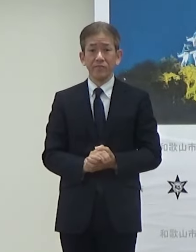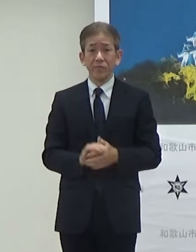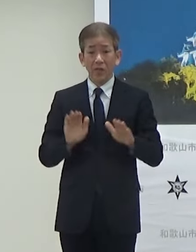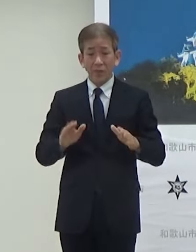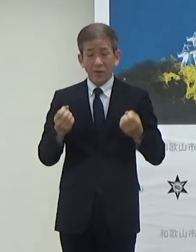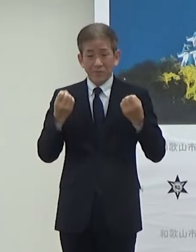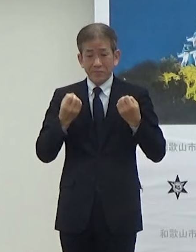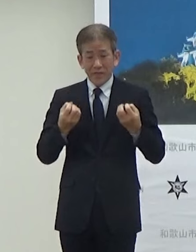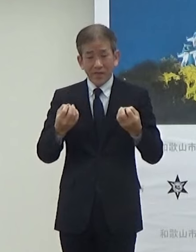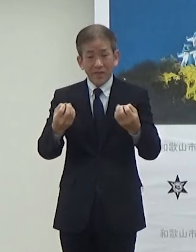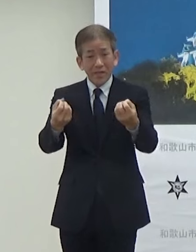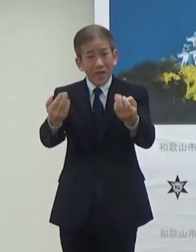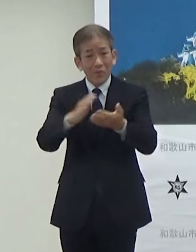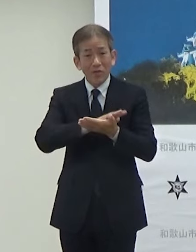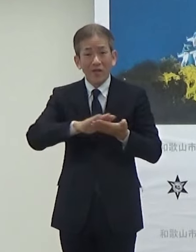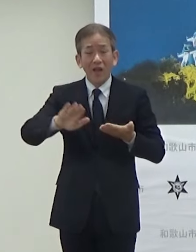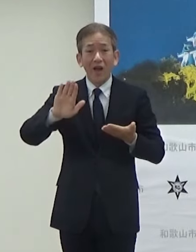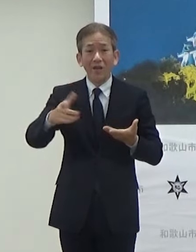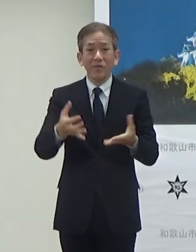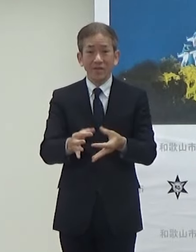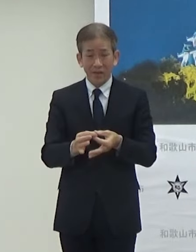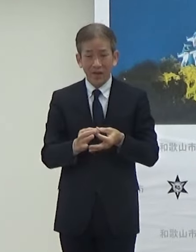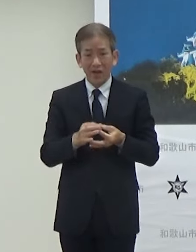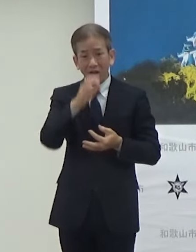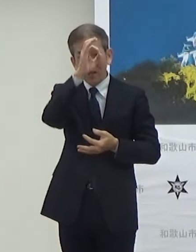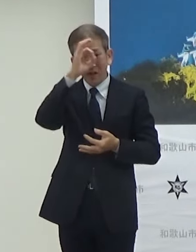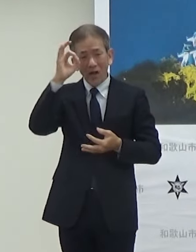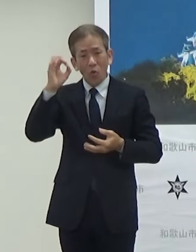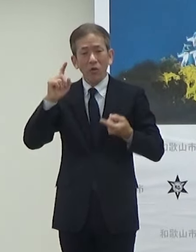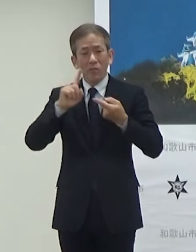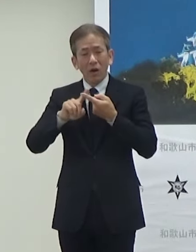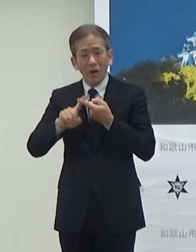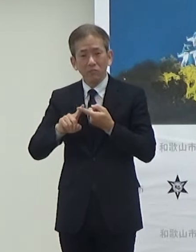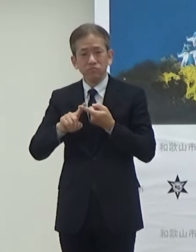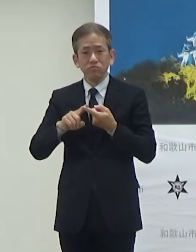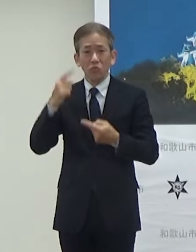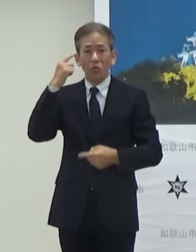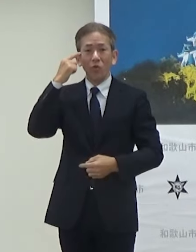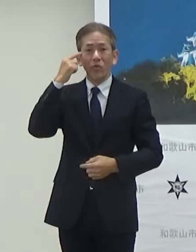やっていますのでですねそうした観光的 にも使ってもらえればと思いますので